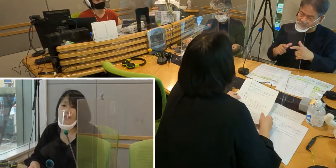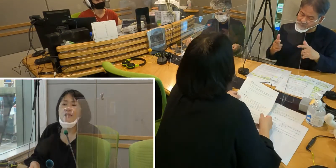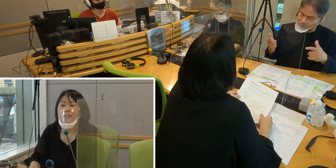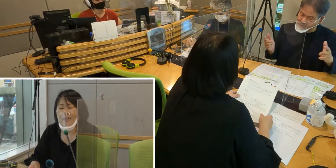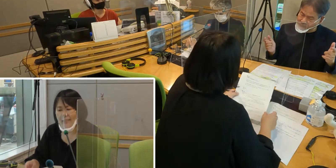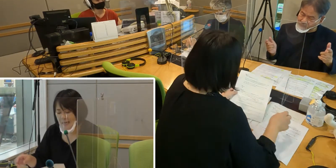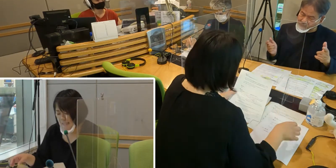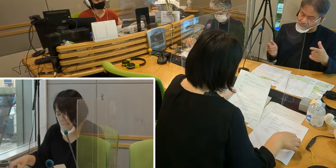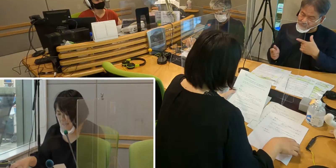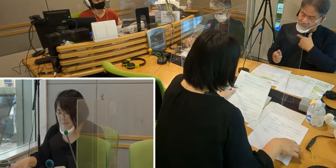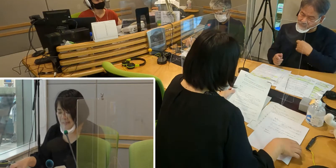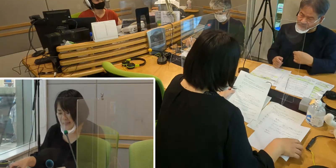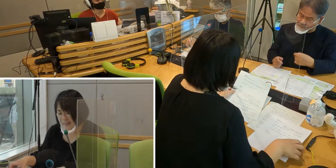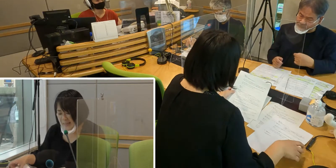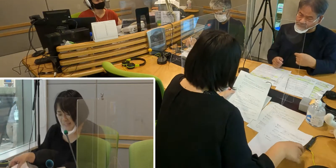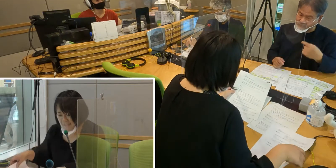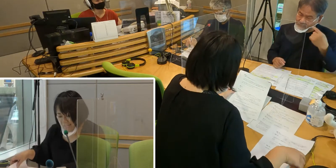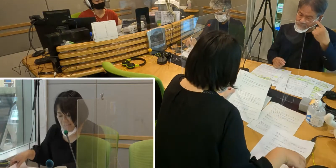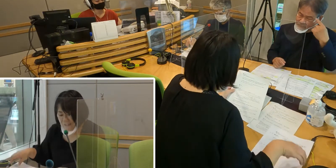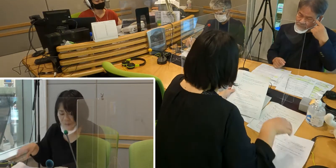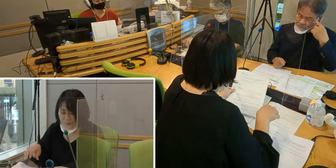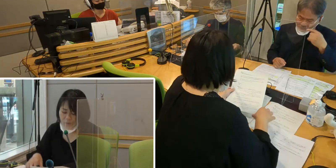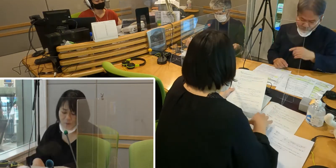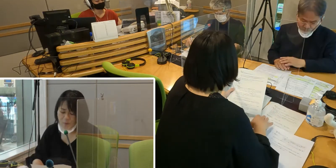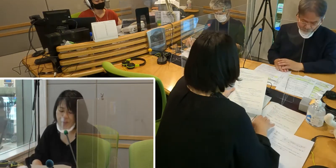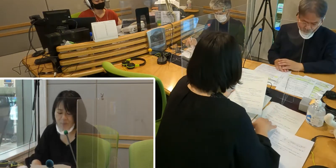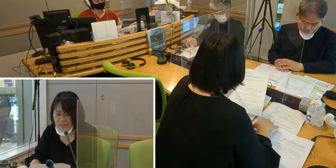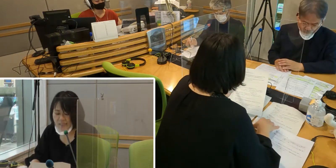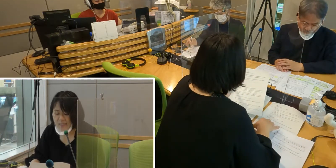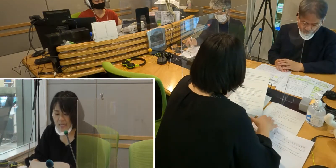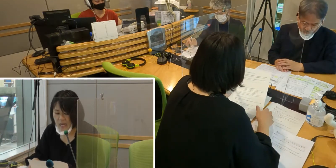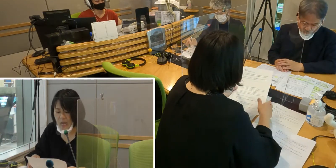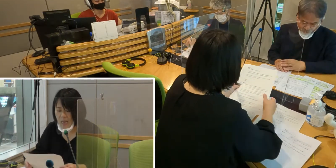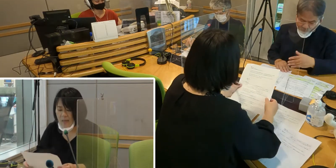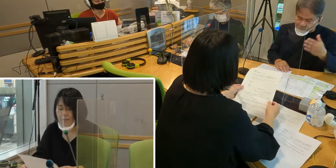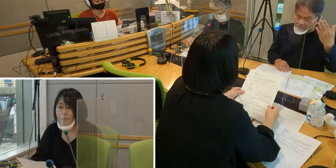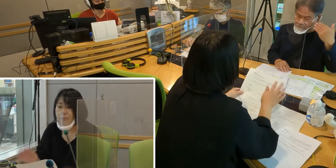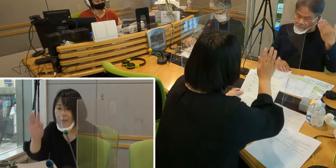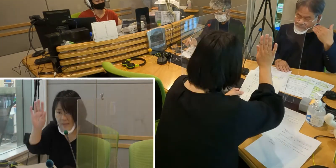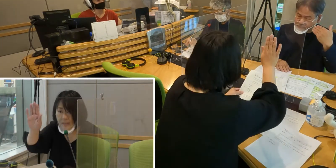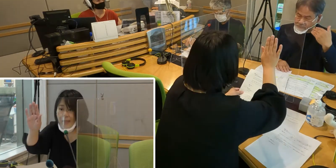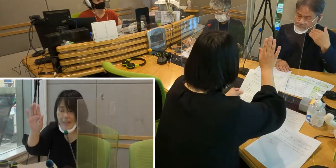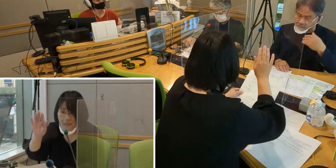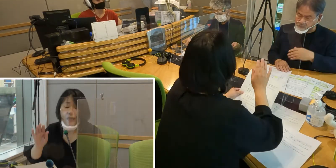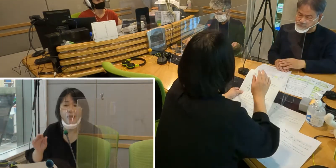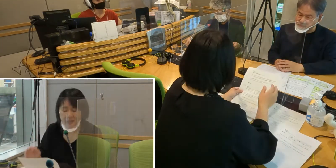手話通訳者が増えていったらいいな というふうに思ってます。